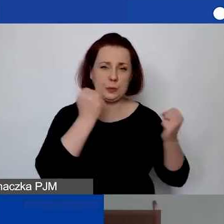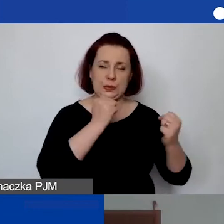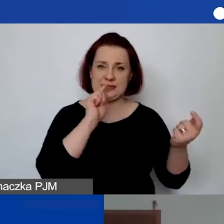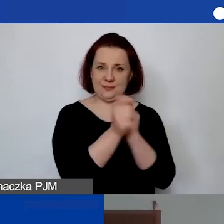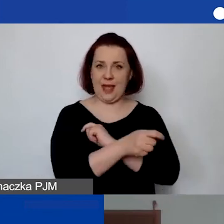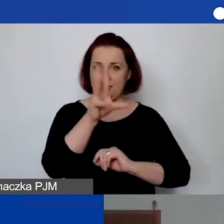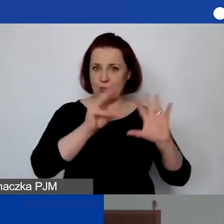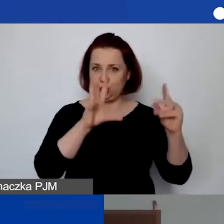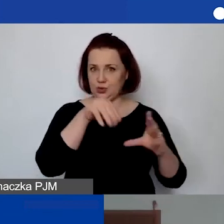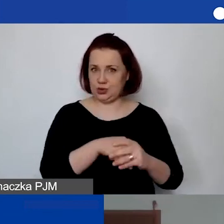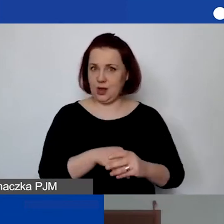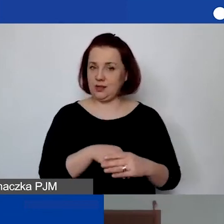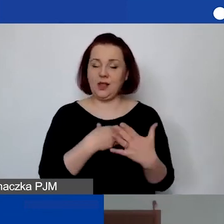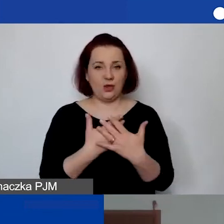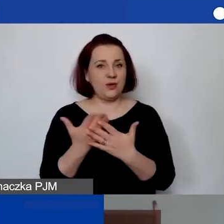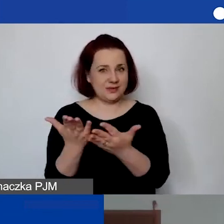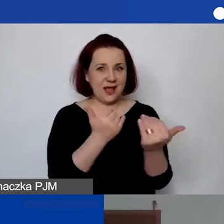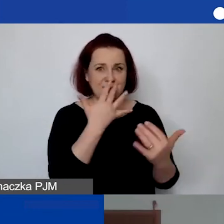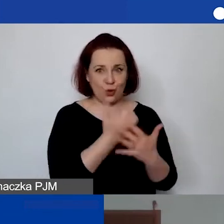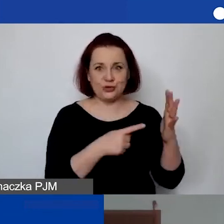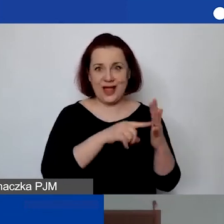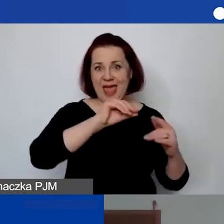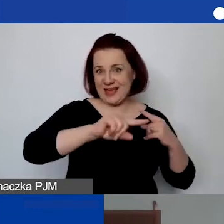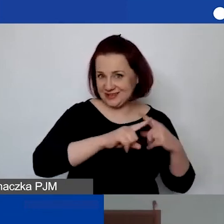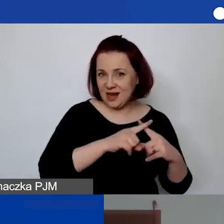Tak że zachęcam, żeby z tego skorzystać i niestety ręcznie wprowadzić.